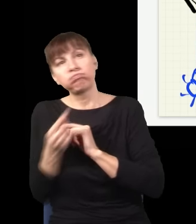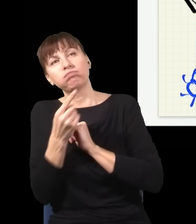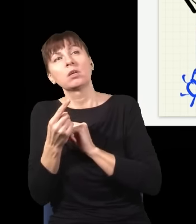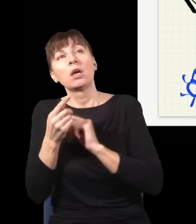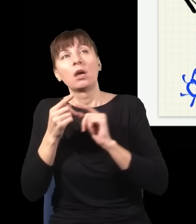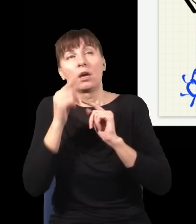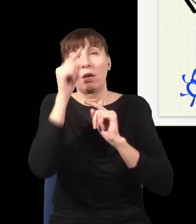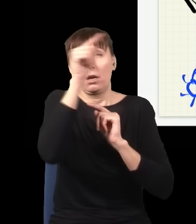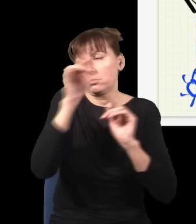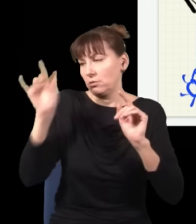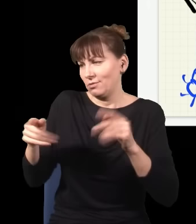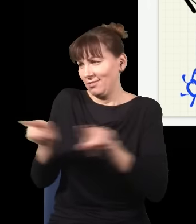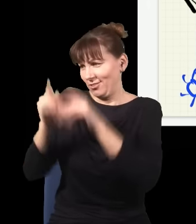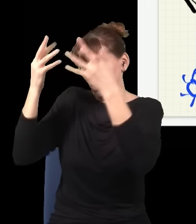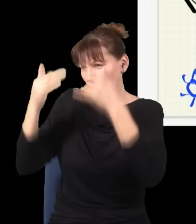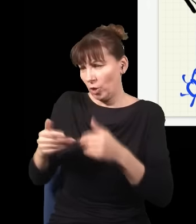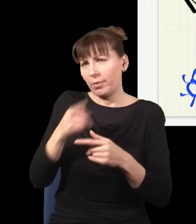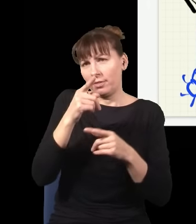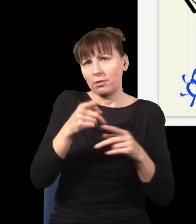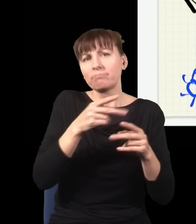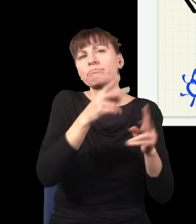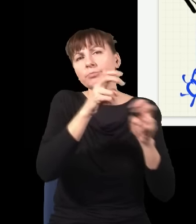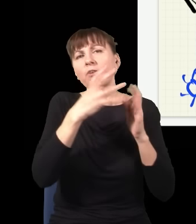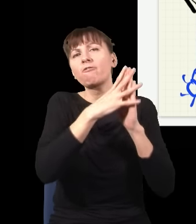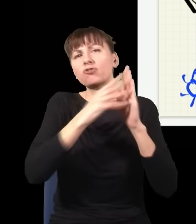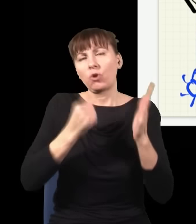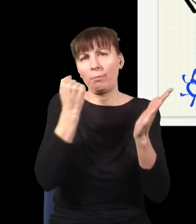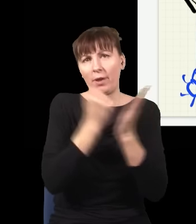Mogę obliczać przyszłość i mogę obliczać przeszłość, prawa Newtona są odwracalne w czasie,